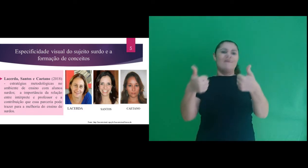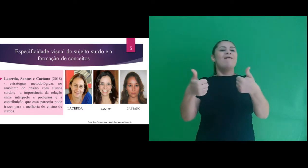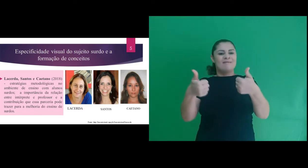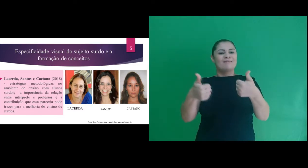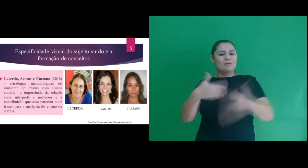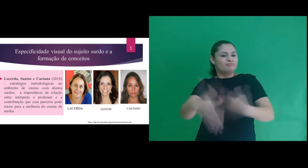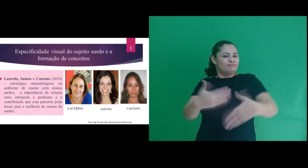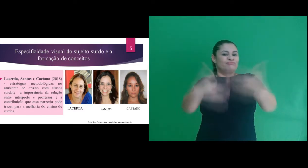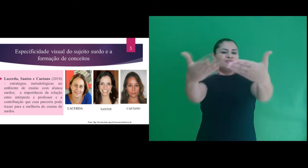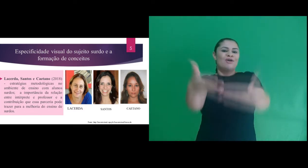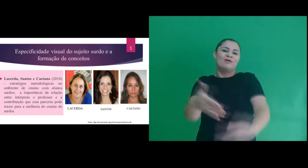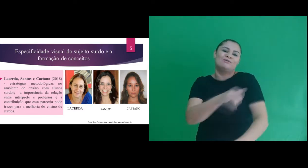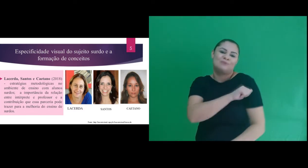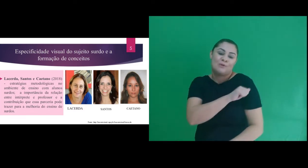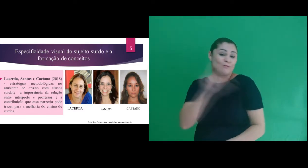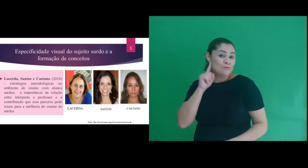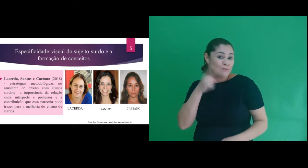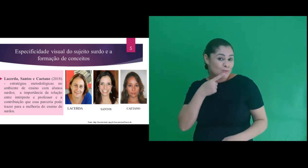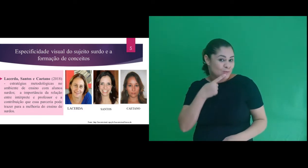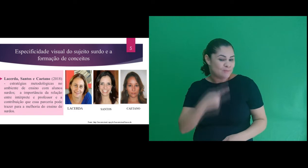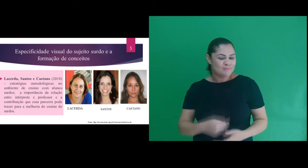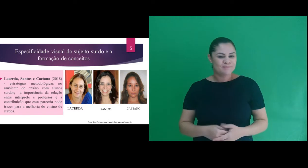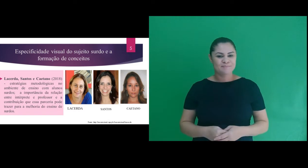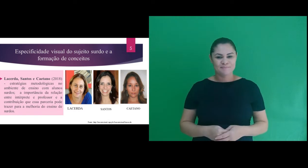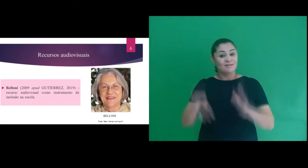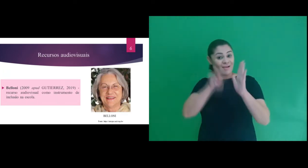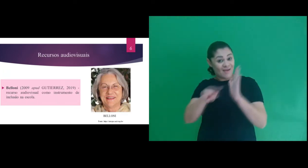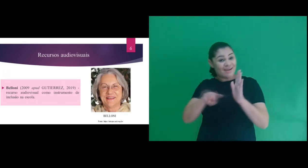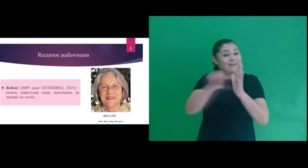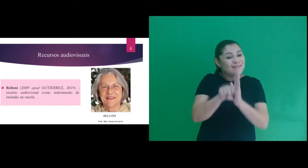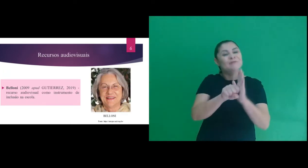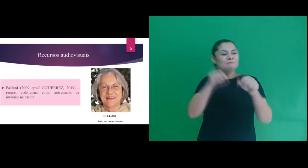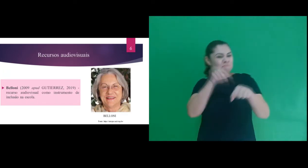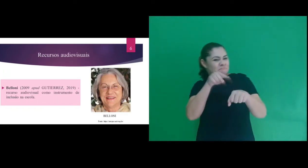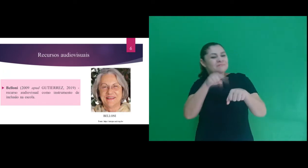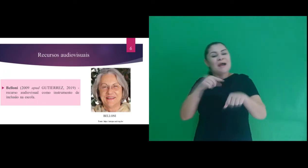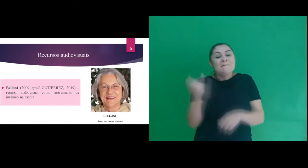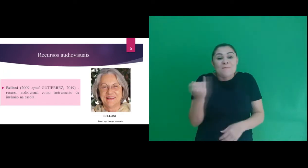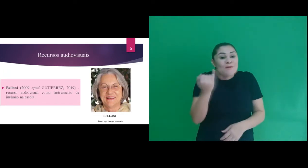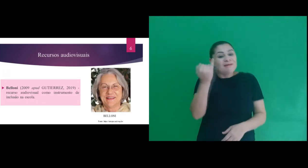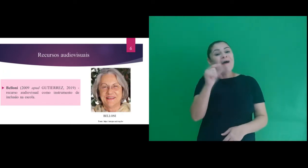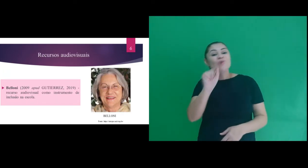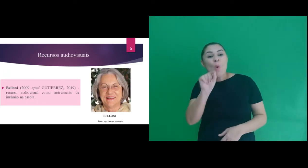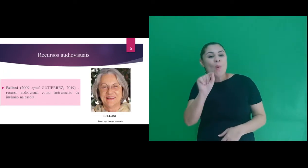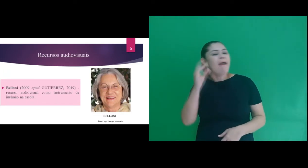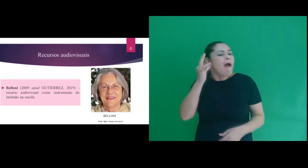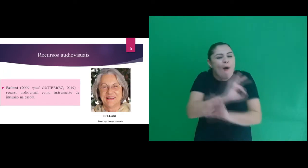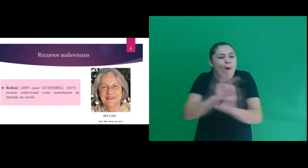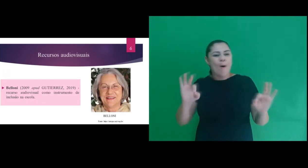professor e intérprete na melhoria do ensino de surdos. Com relação aos recursos audiovisuais,